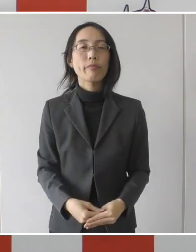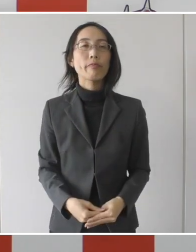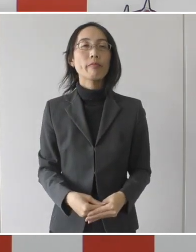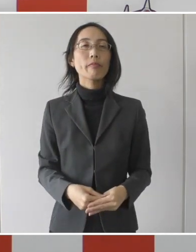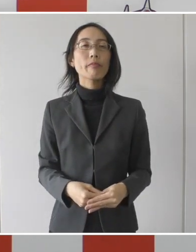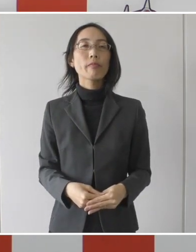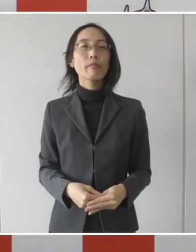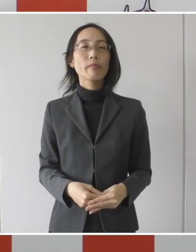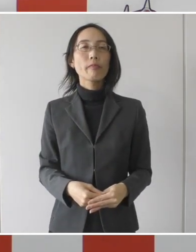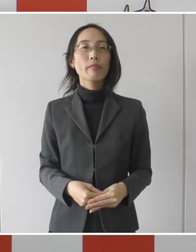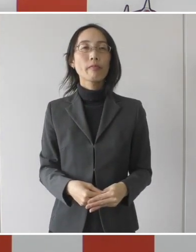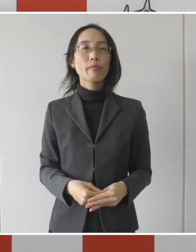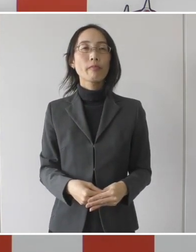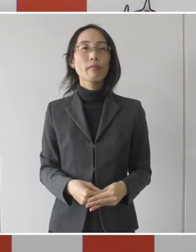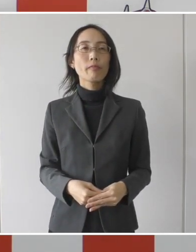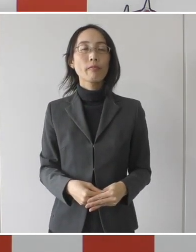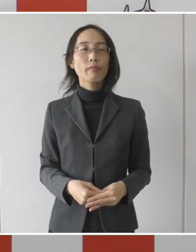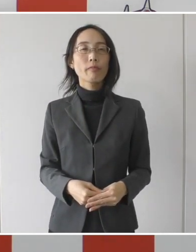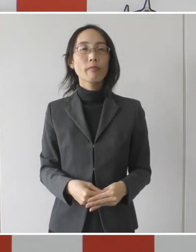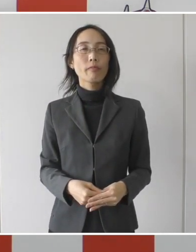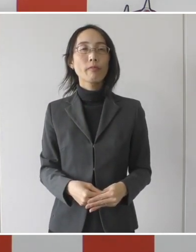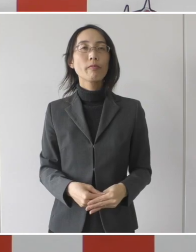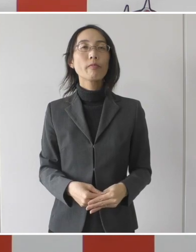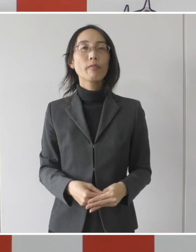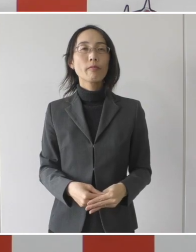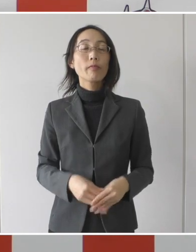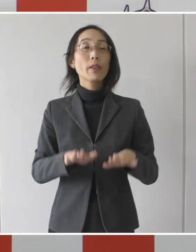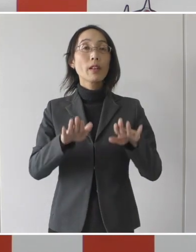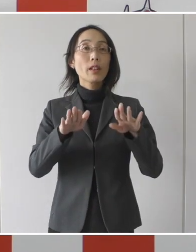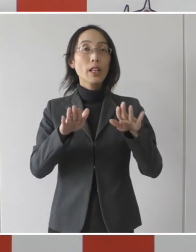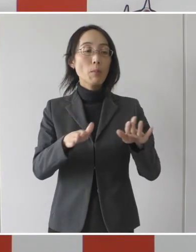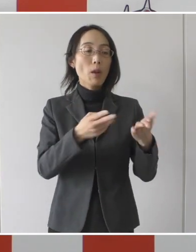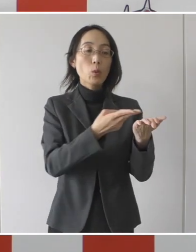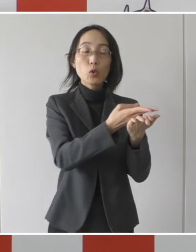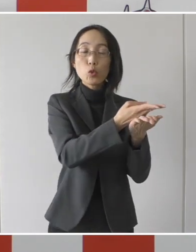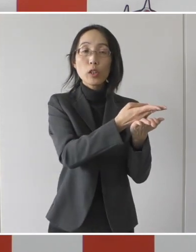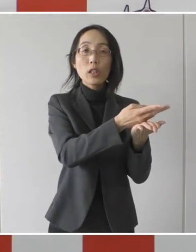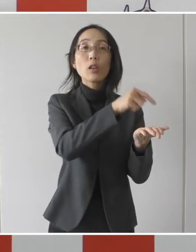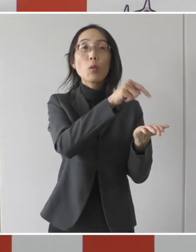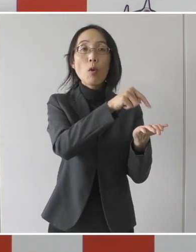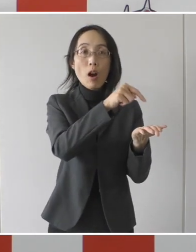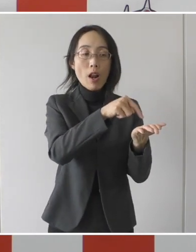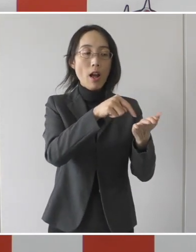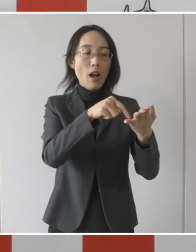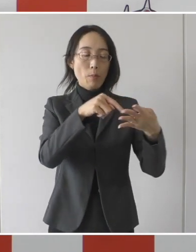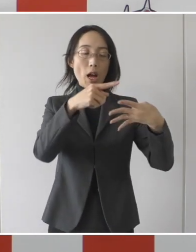その、今入っている病院からこの3、4の条件。